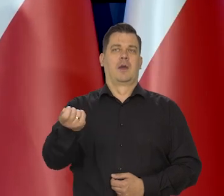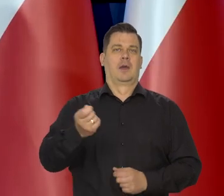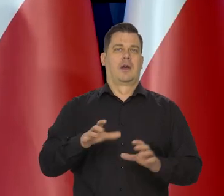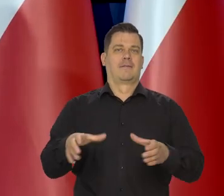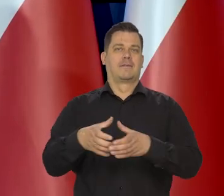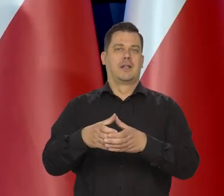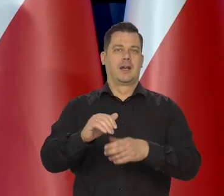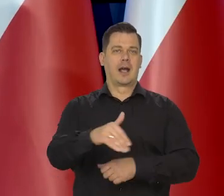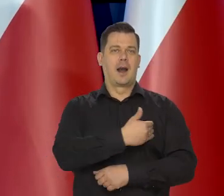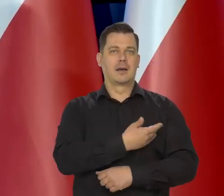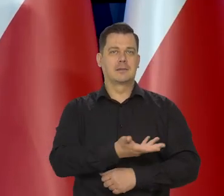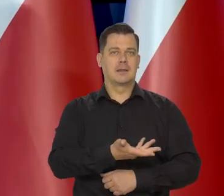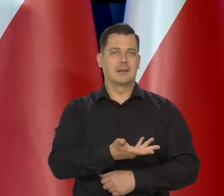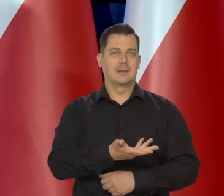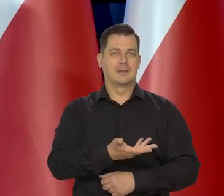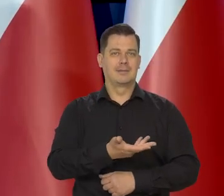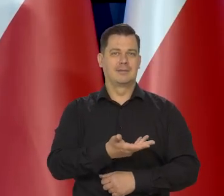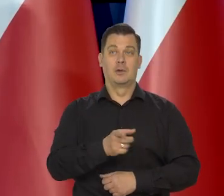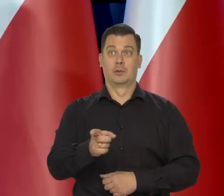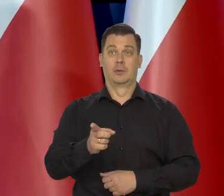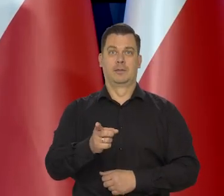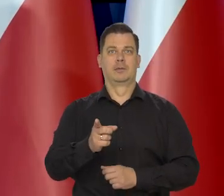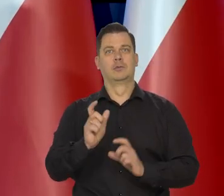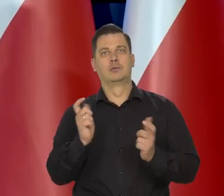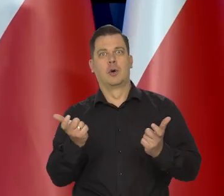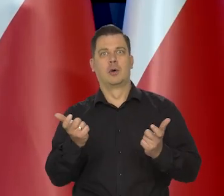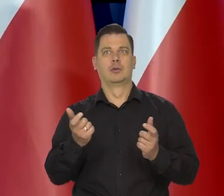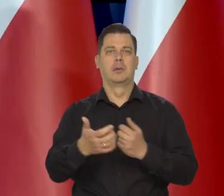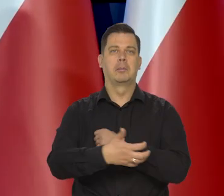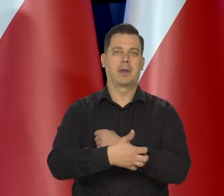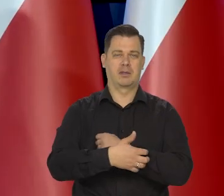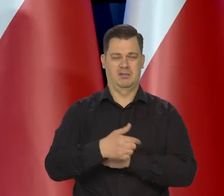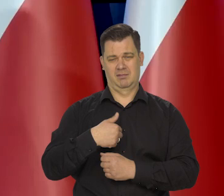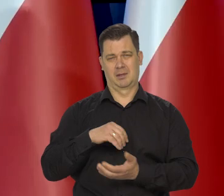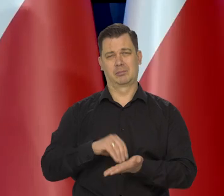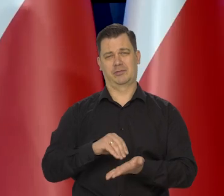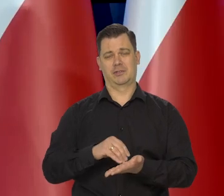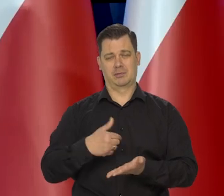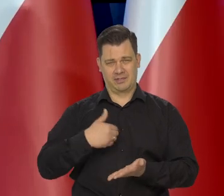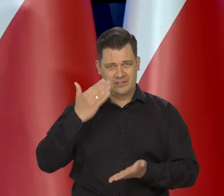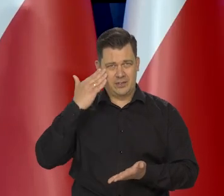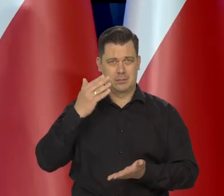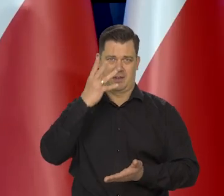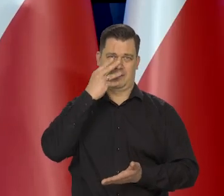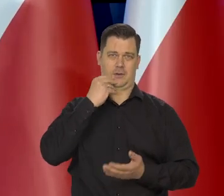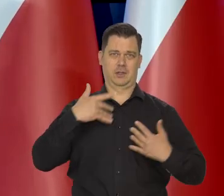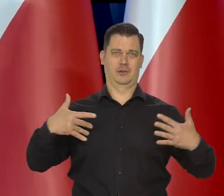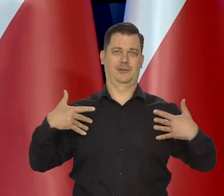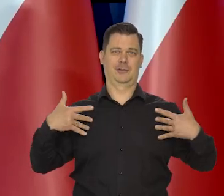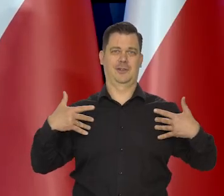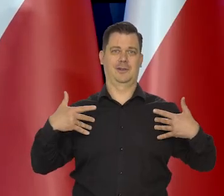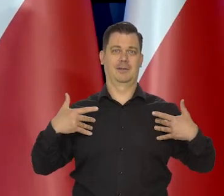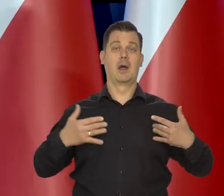Także to nie jest dla mnie nic nadzwyczajnego. Nie jestem przyzwyczajony do luksusowego trybu życia, niezależnie od tego, jak teraz żyje.